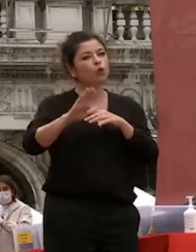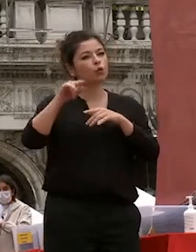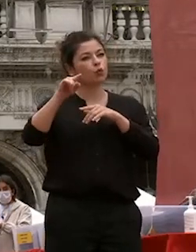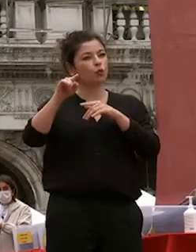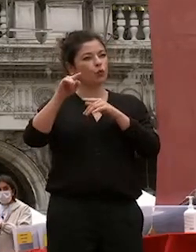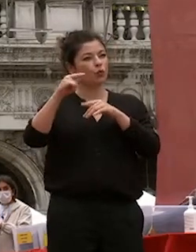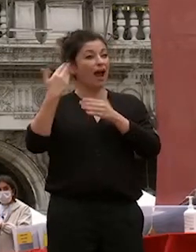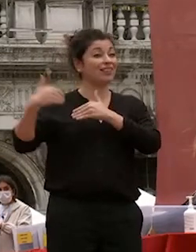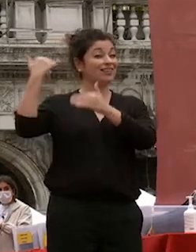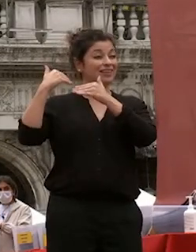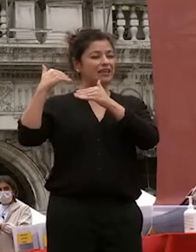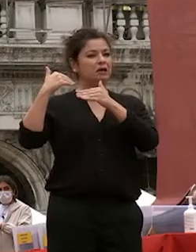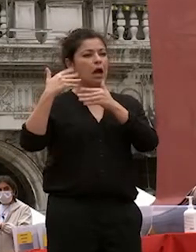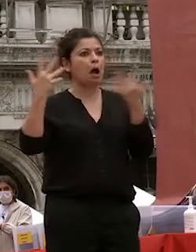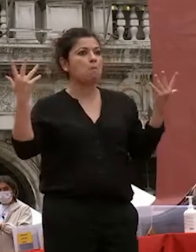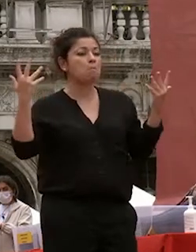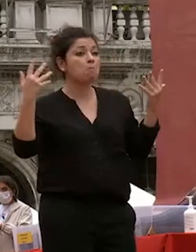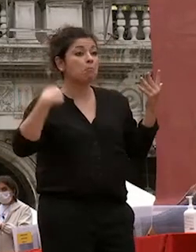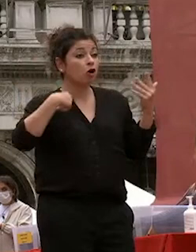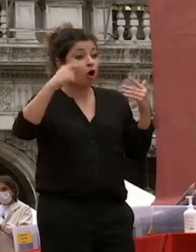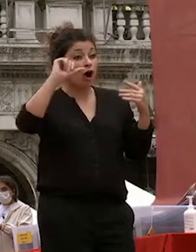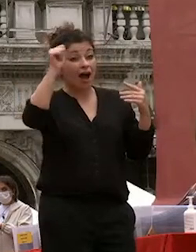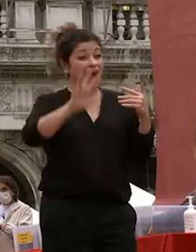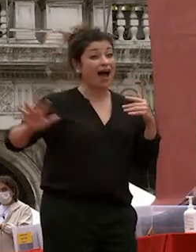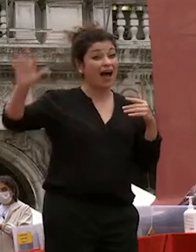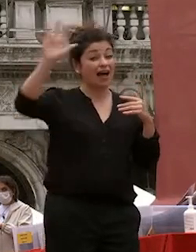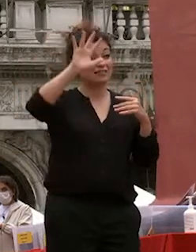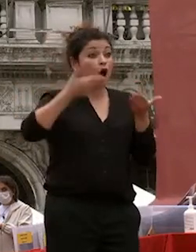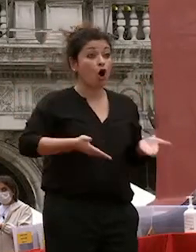non immaginavo nessuno sapeva che l'asia avrebbe assunto un ruolo di primo piano